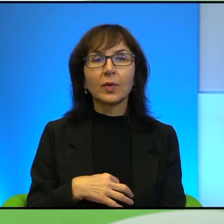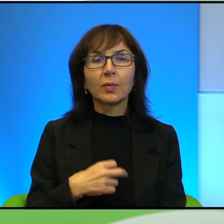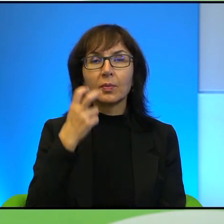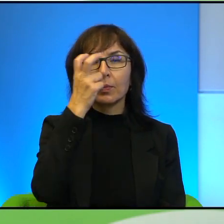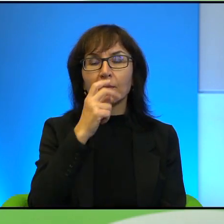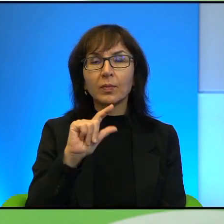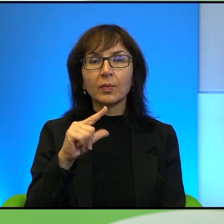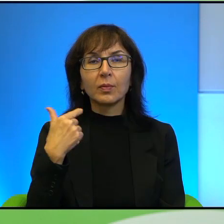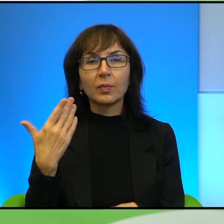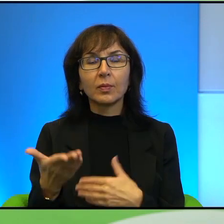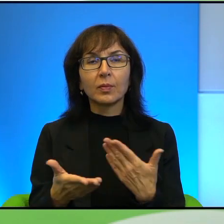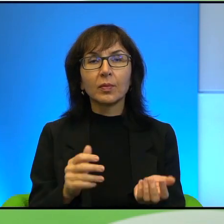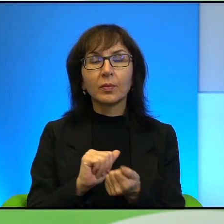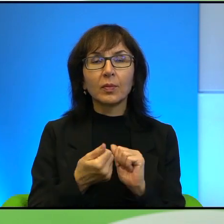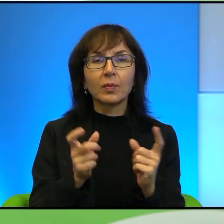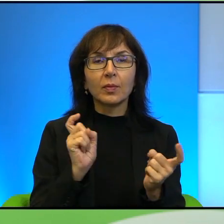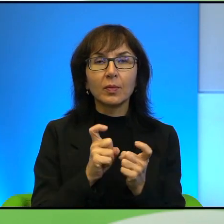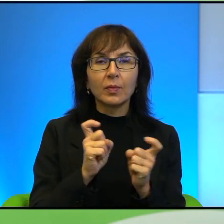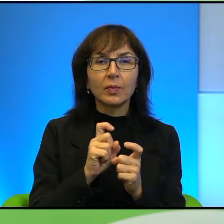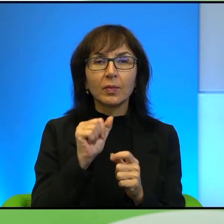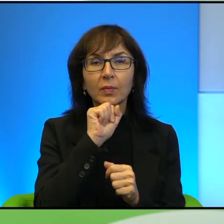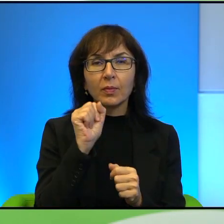że są sąsiadami i nic o sobie nie wiedzą, nie chcą wiedzieć nawet.